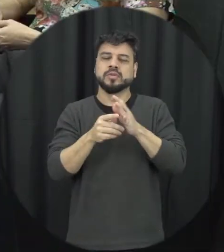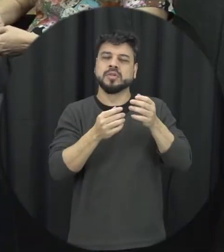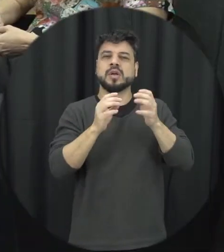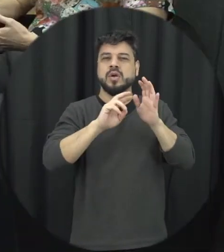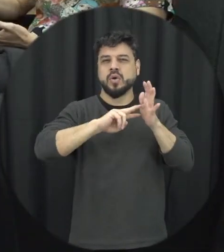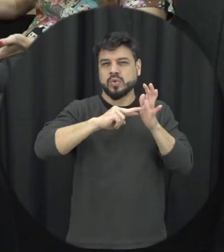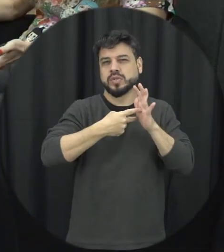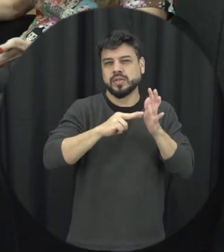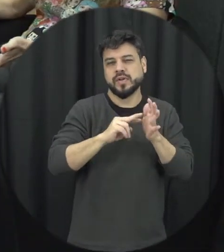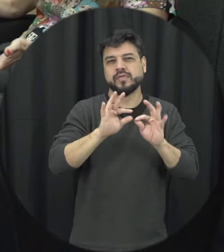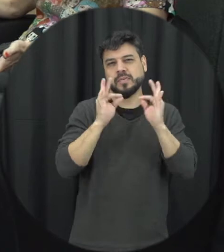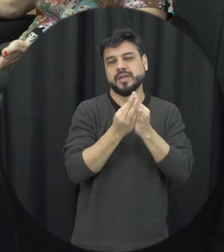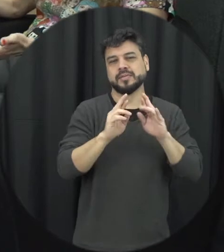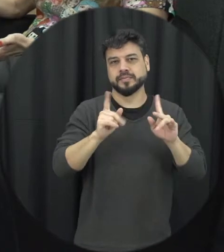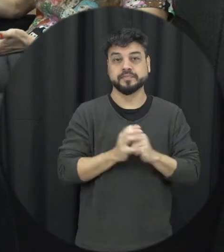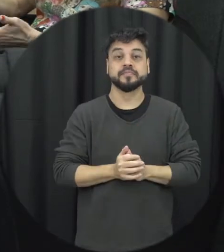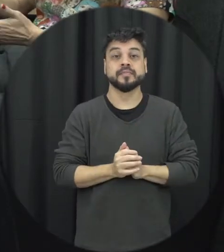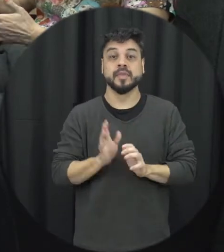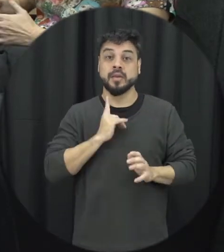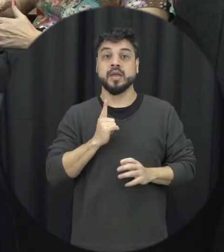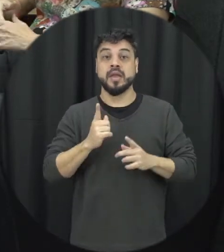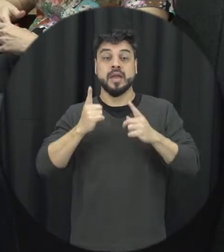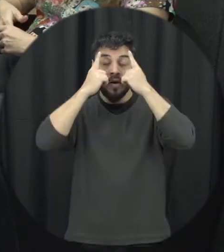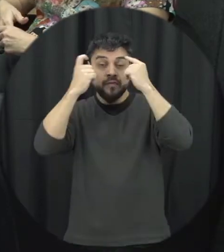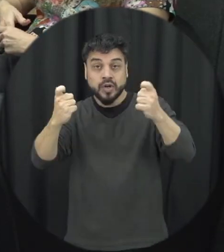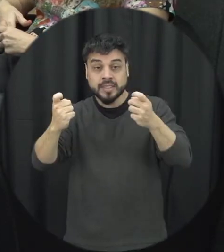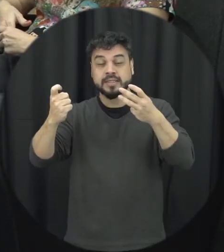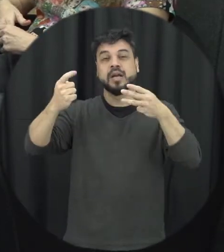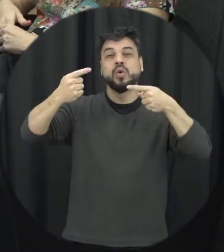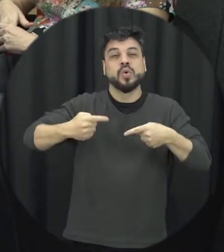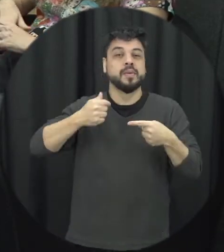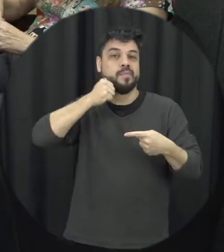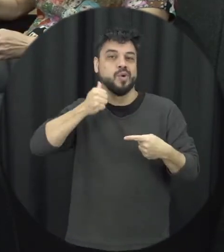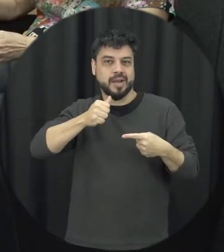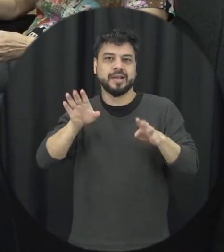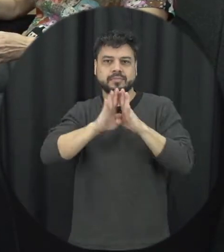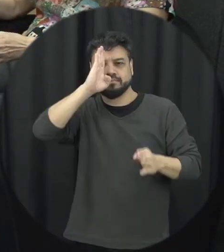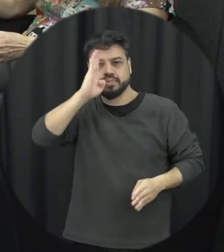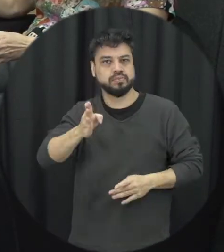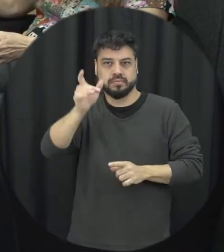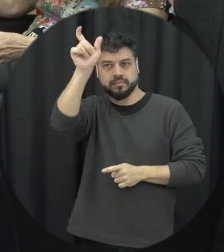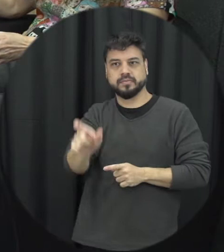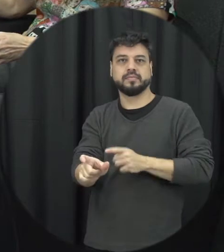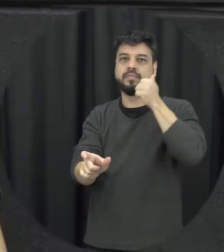violência contra a mulher a doença que é dirigido especificamente a mulher então aí eu acho que ele